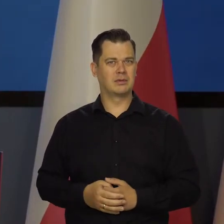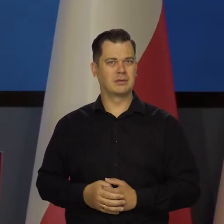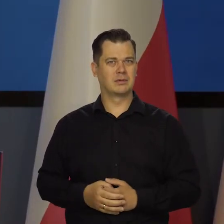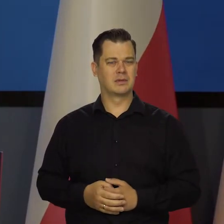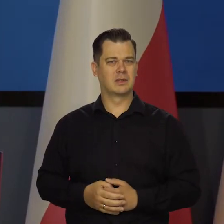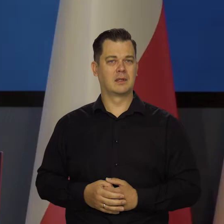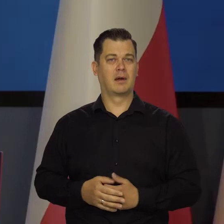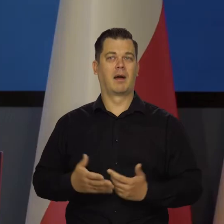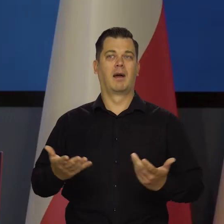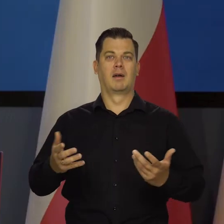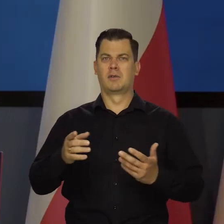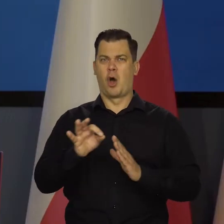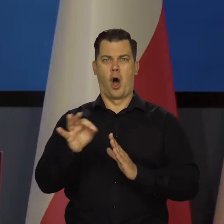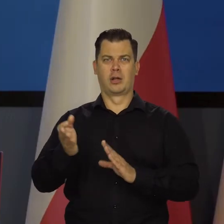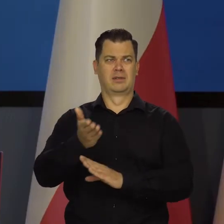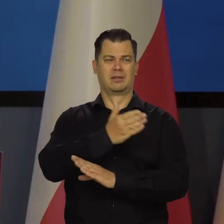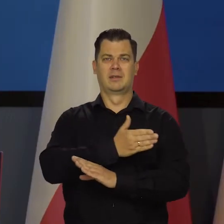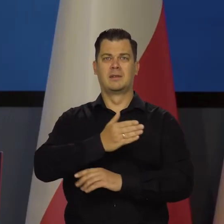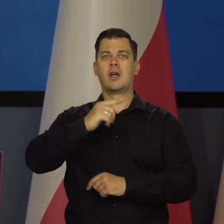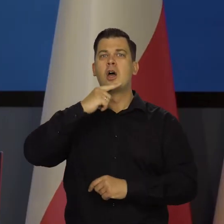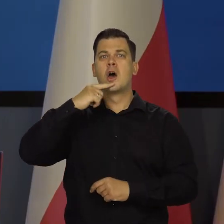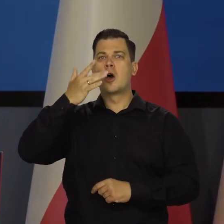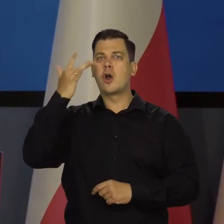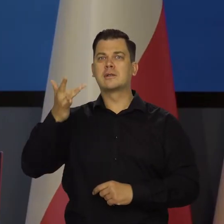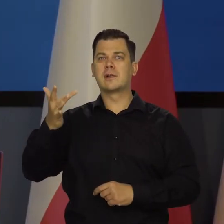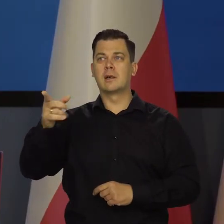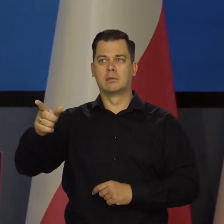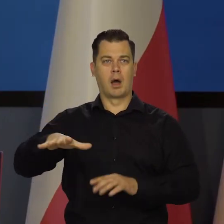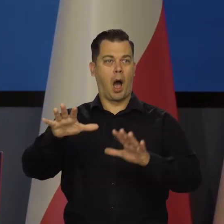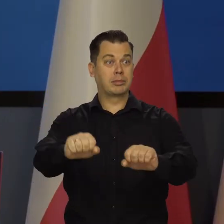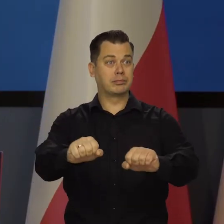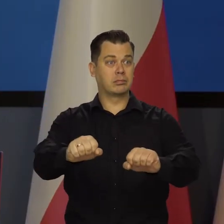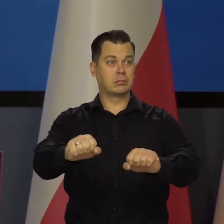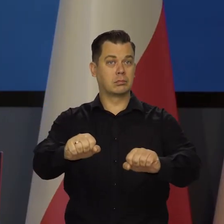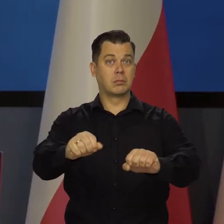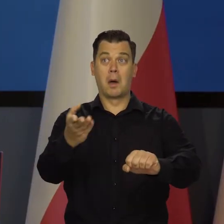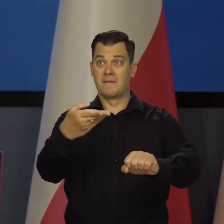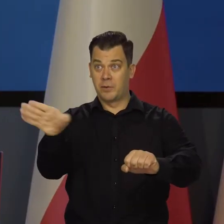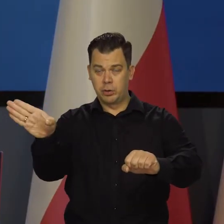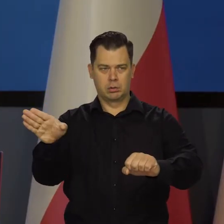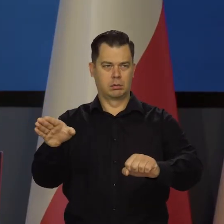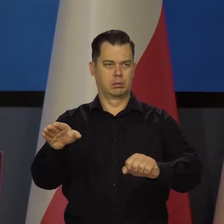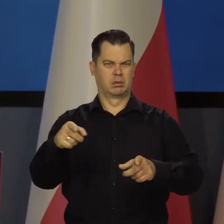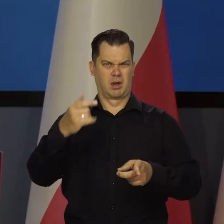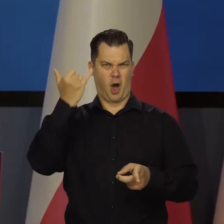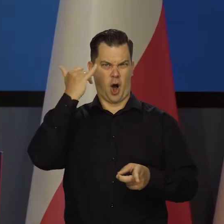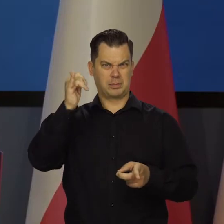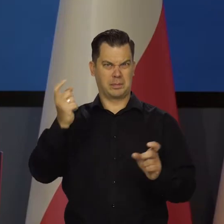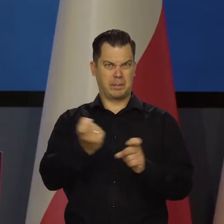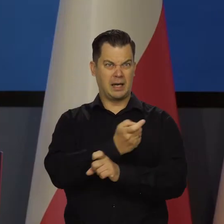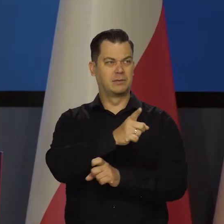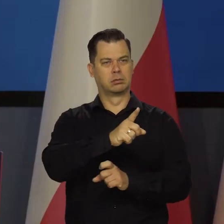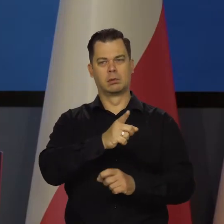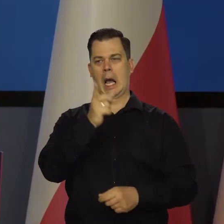No, od czasu, jak wojska rosyjskie stąd wyszły. Żeby obce rządy próbowały nam narzucić rząd.